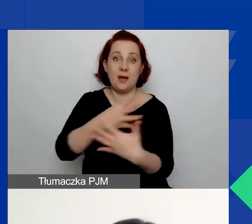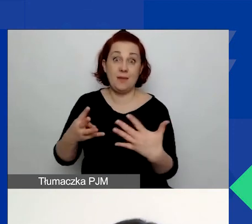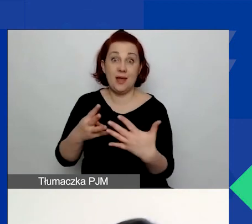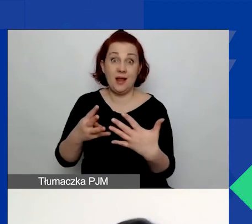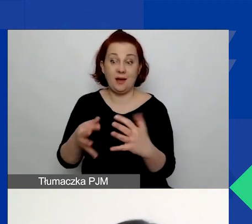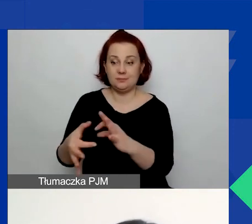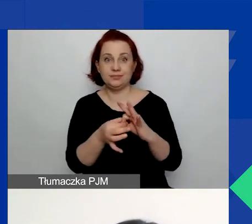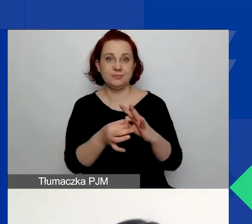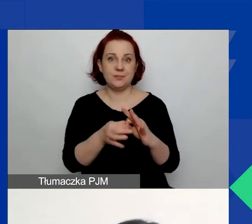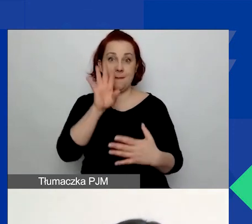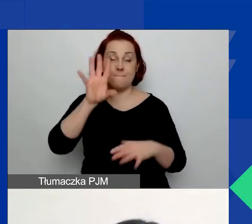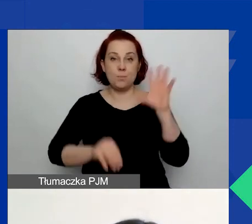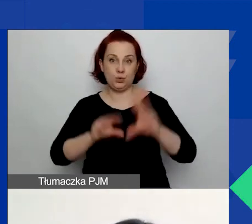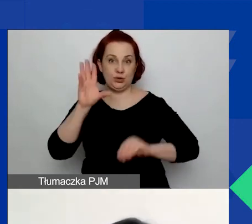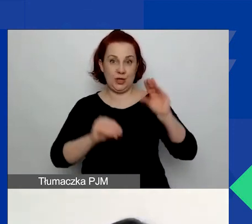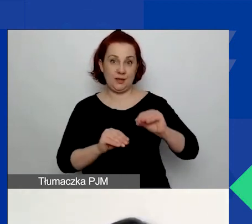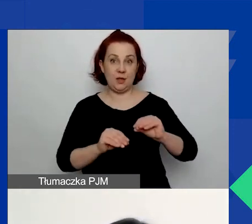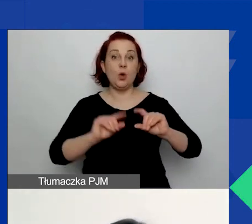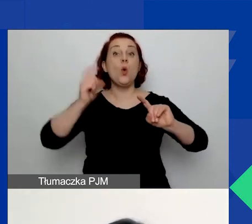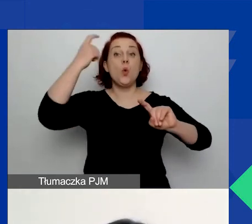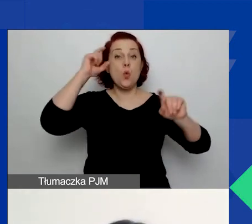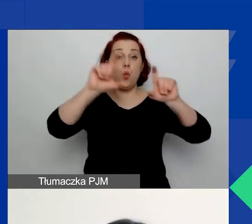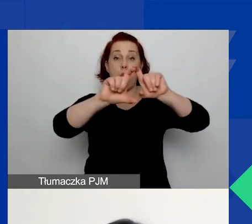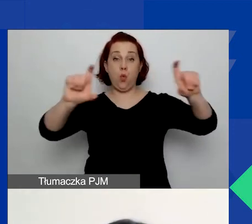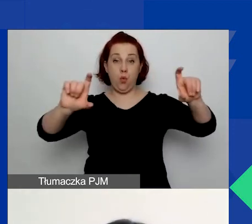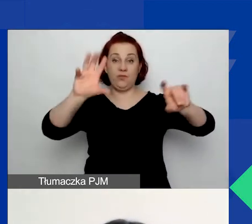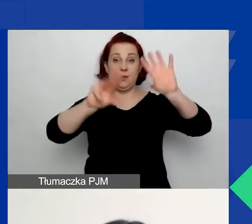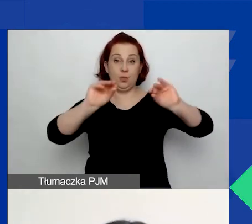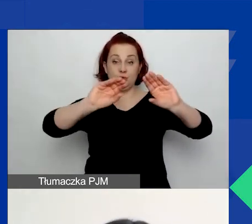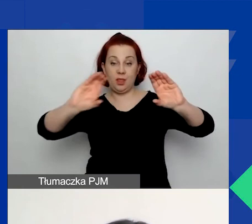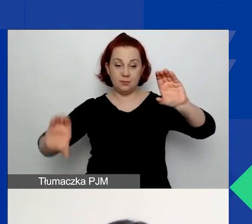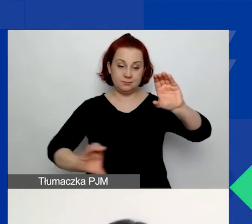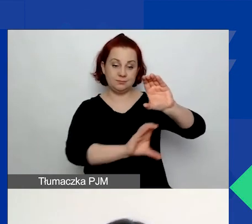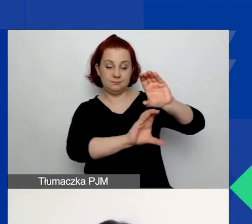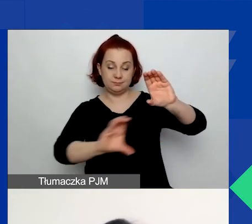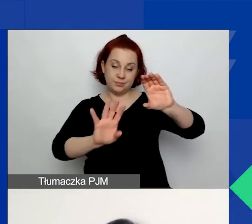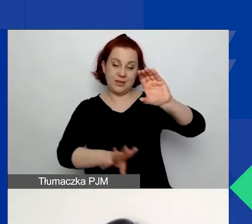Pod zasadniczym budżetem pojawi się dodatkowa tabela, którą pokażę za chwilę,